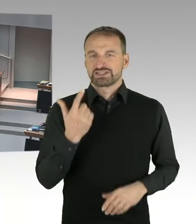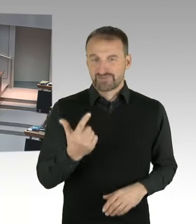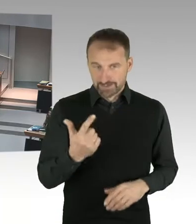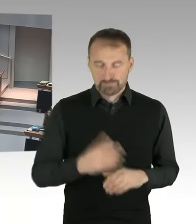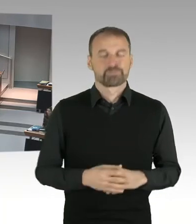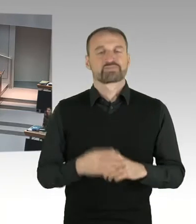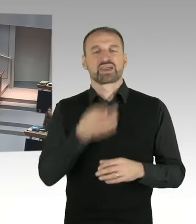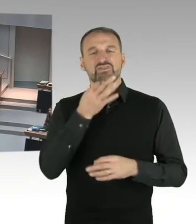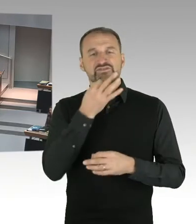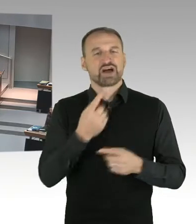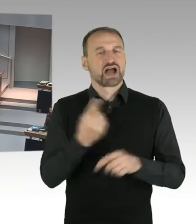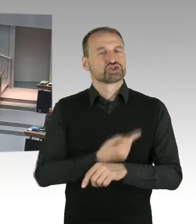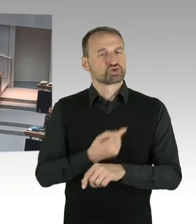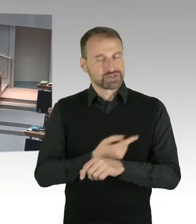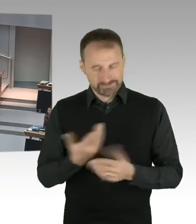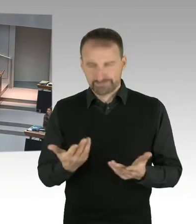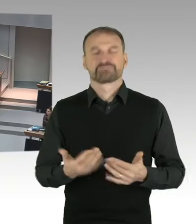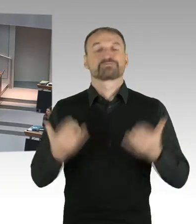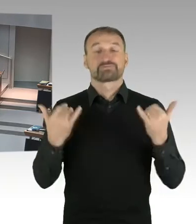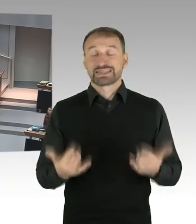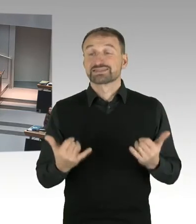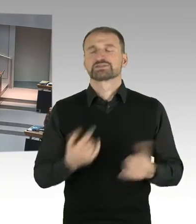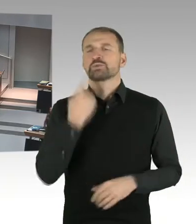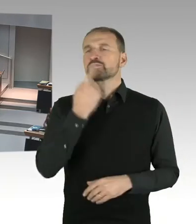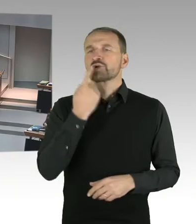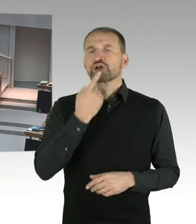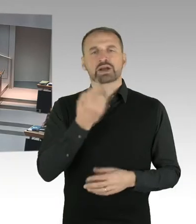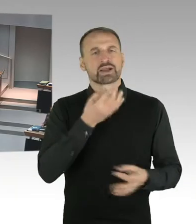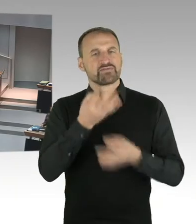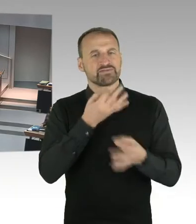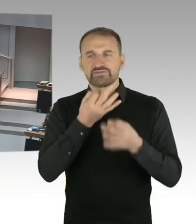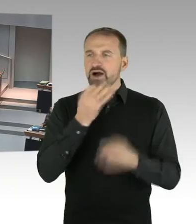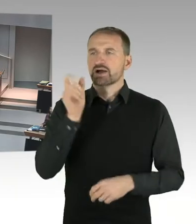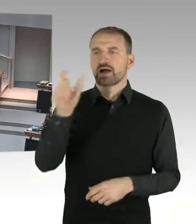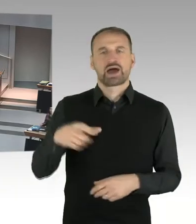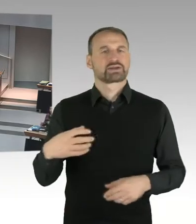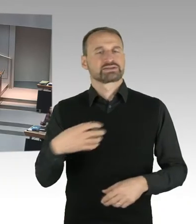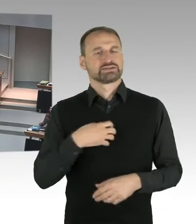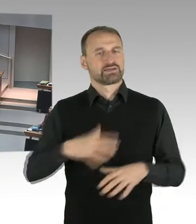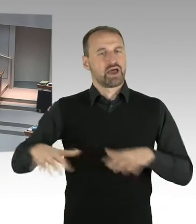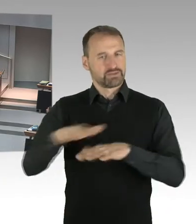Die Fragen müssen ohne Begründung, kurzgefasst und von allgemeinem Interesse sein, sowie natürlich auch eine kurze Beantwortung ermöglichen.